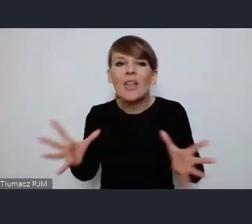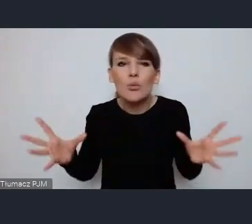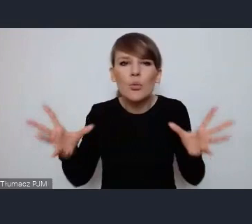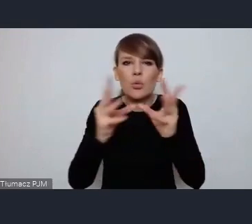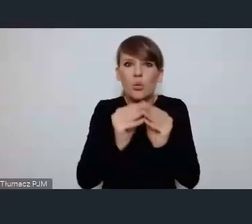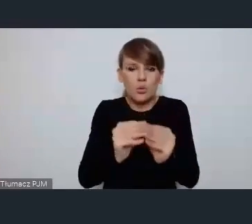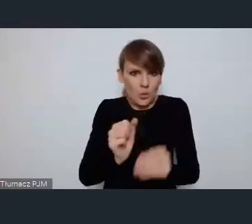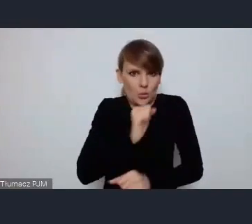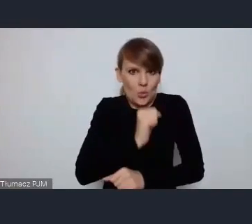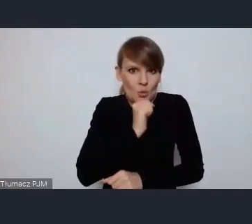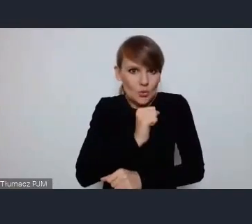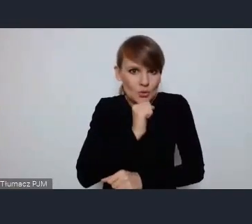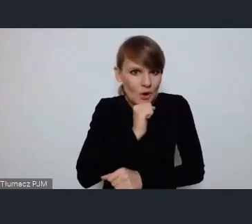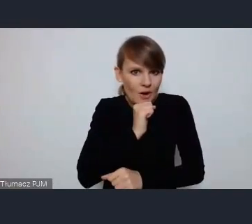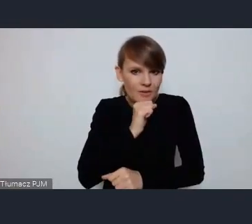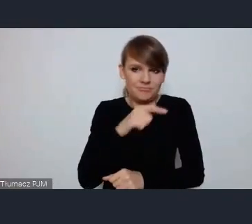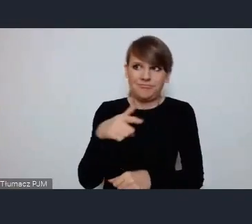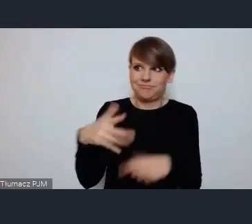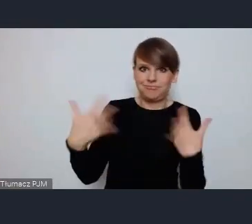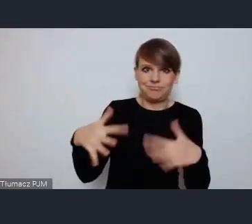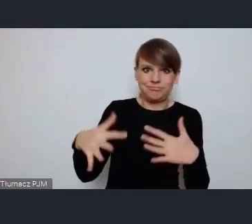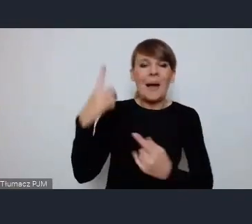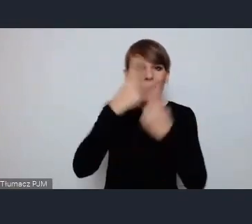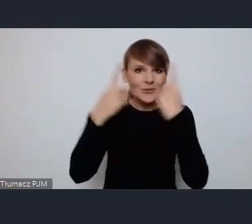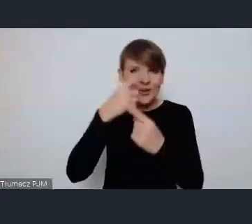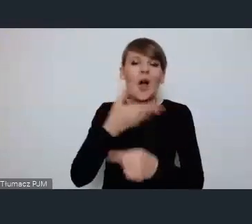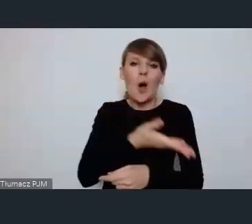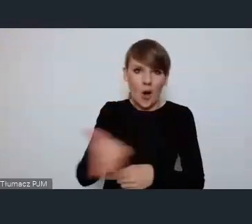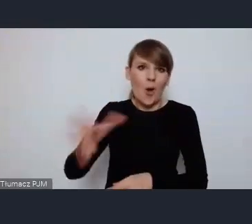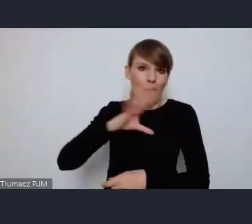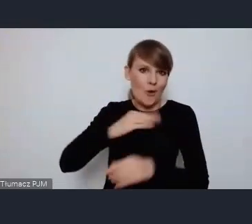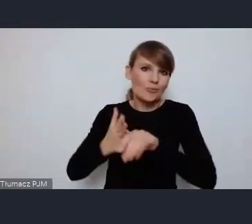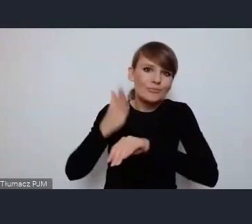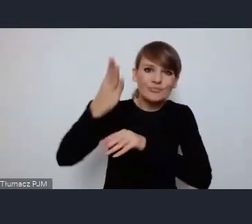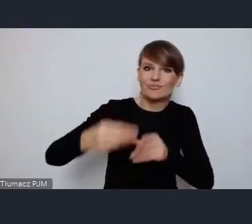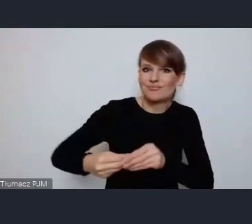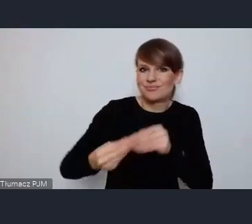myślę że przyszłość należy do takich miast dlatego,